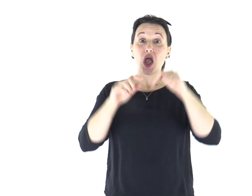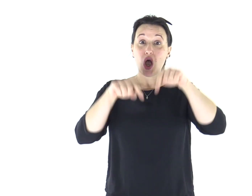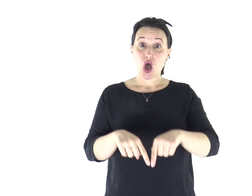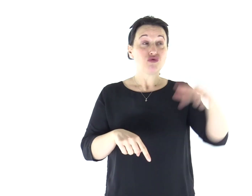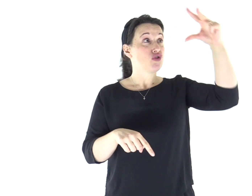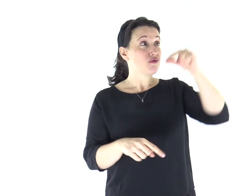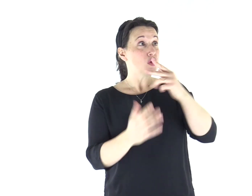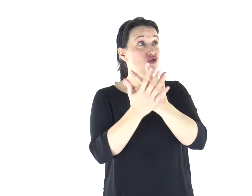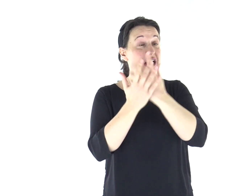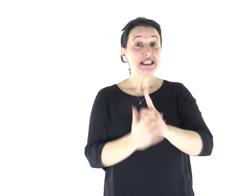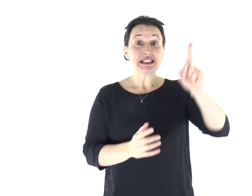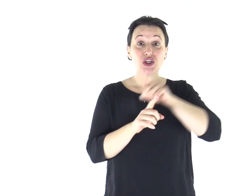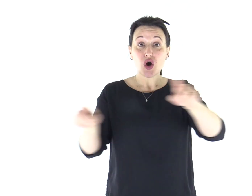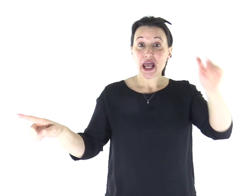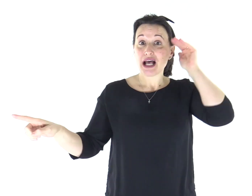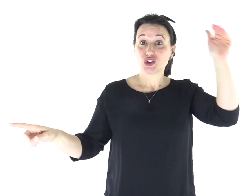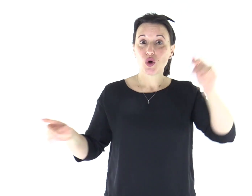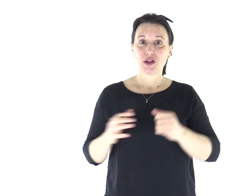Ascoltate oggi la voce del Signore.